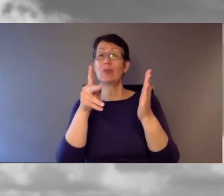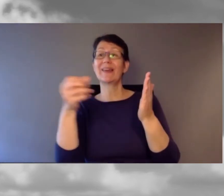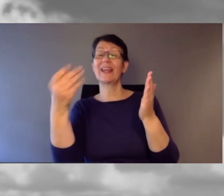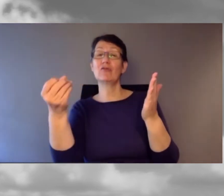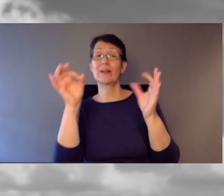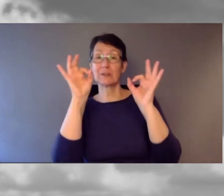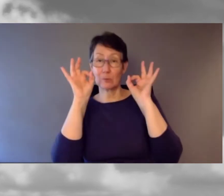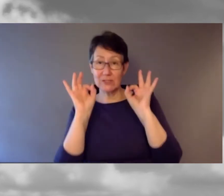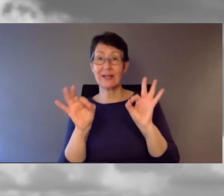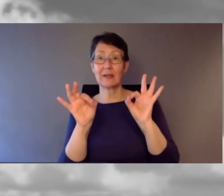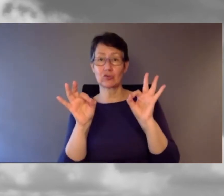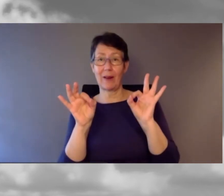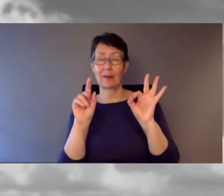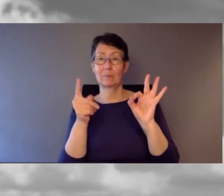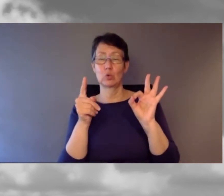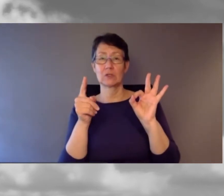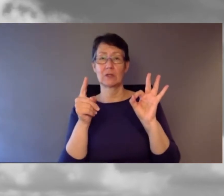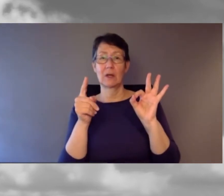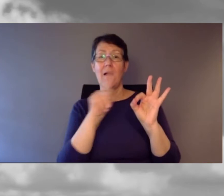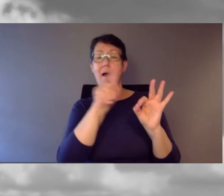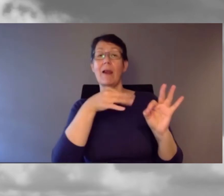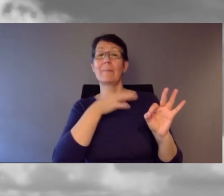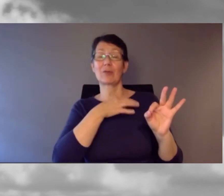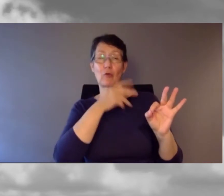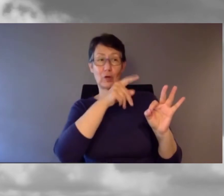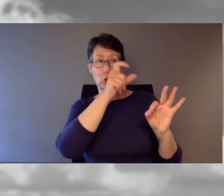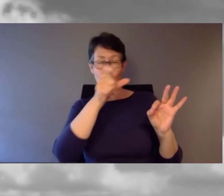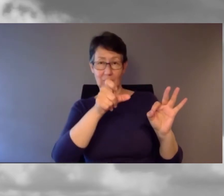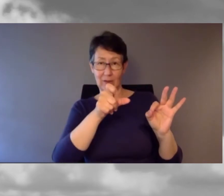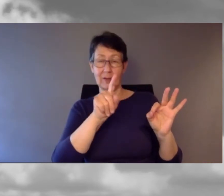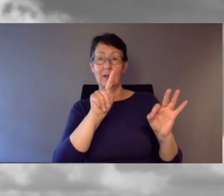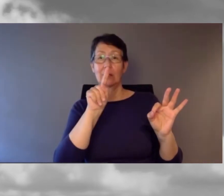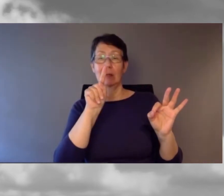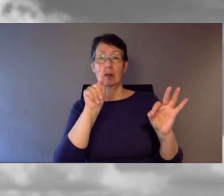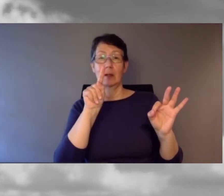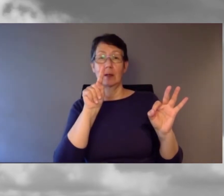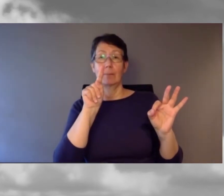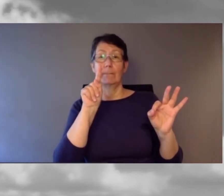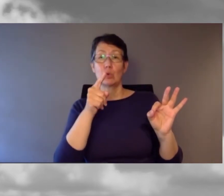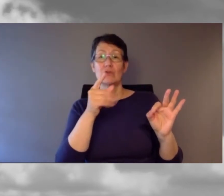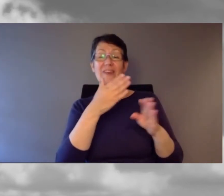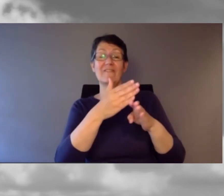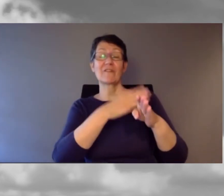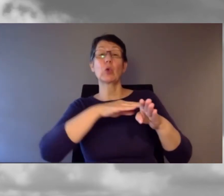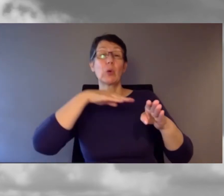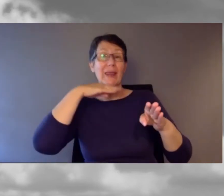Alle betroffenen Kundinnen und Kunden müssen rechtzeitig erreicht werden. So heisst es in der Beschreibung.